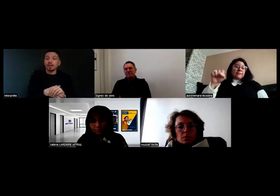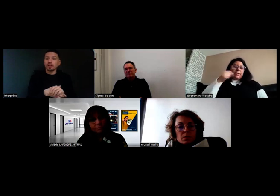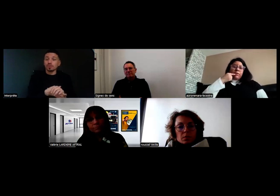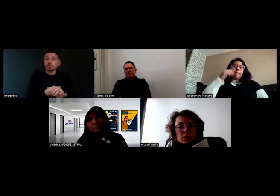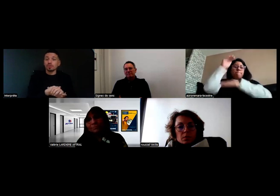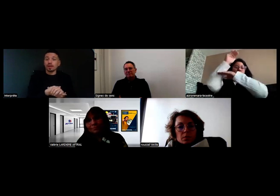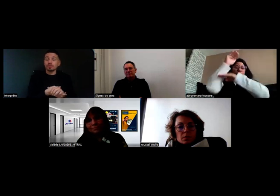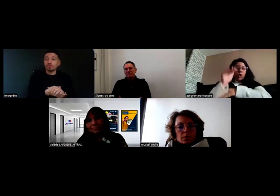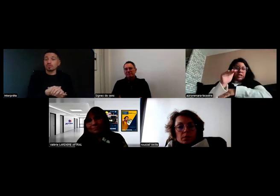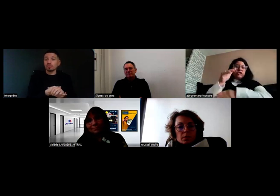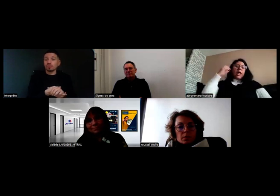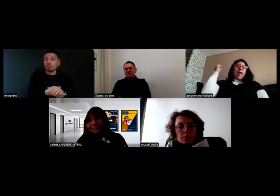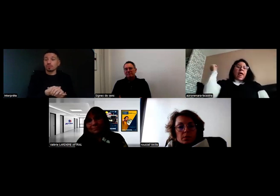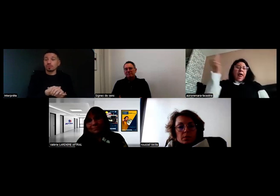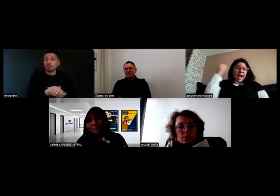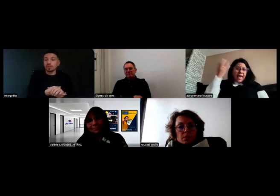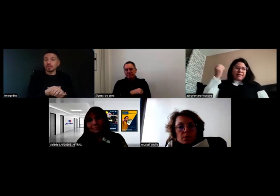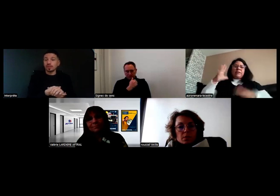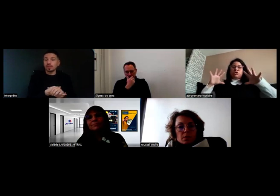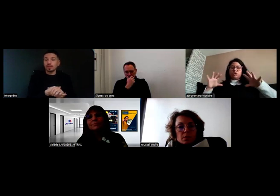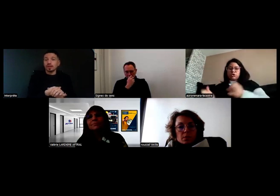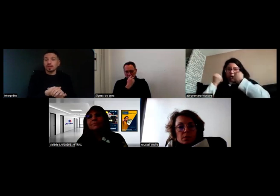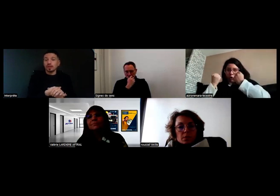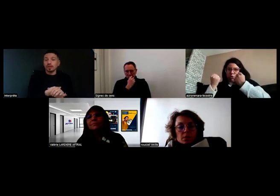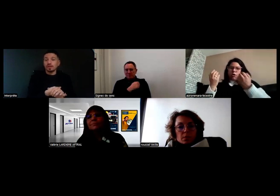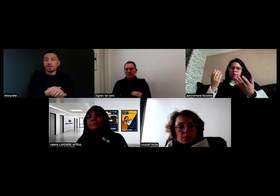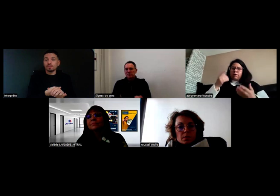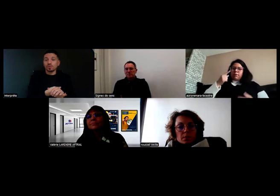et attendre qu'on vienne nous aider.